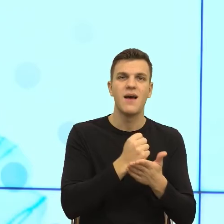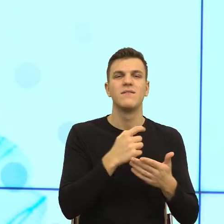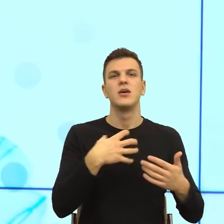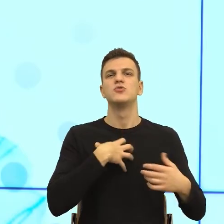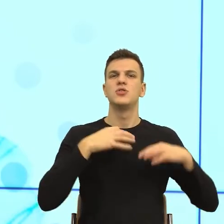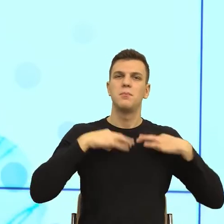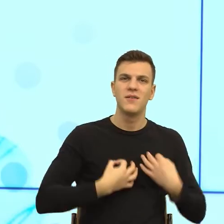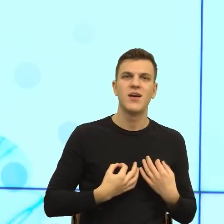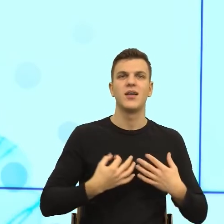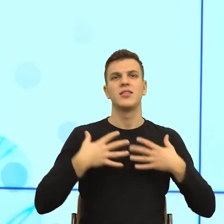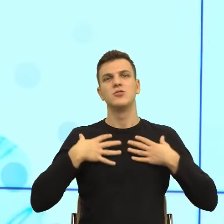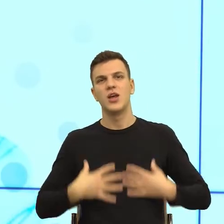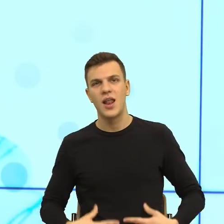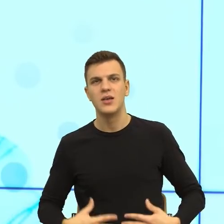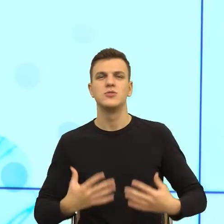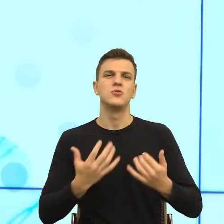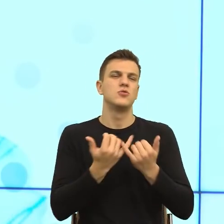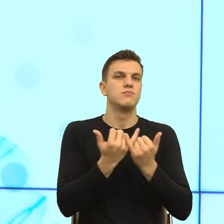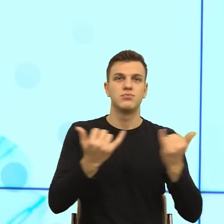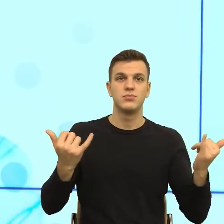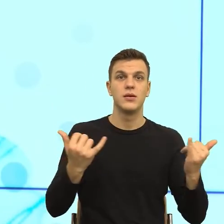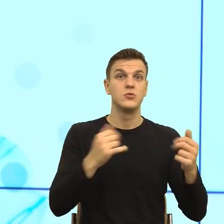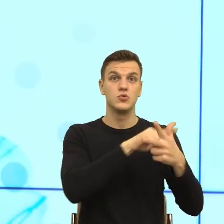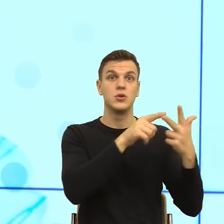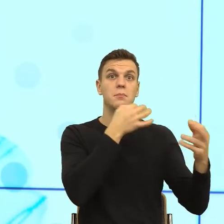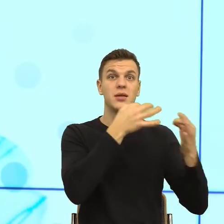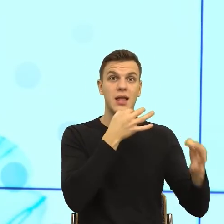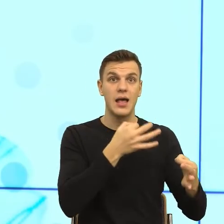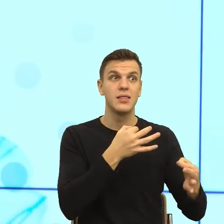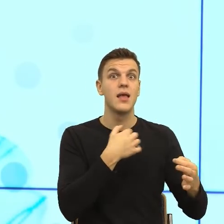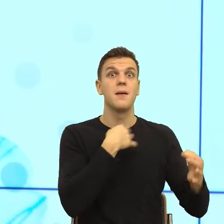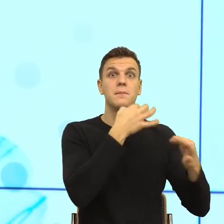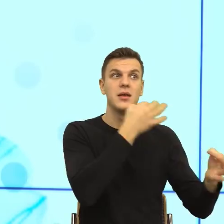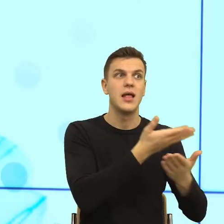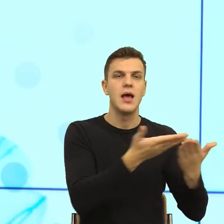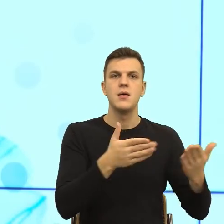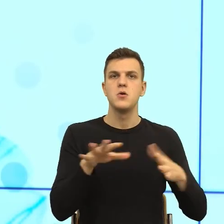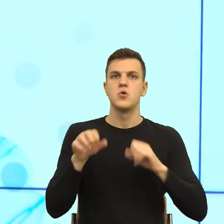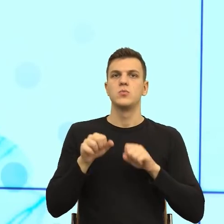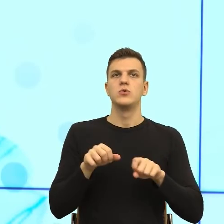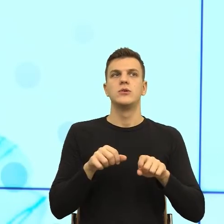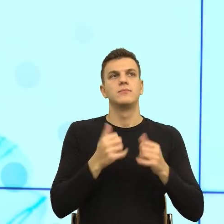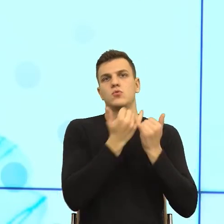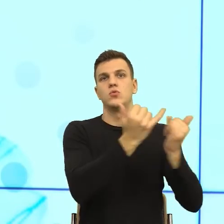preferencji seksualnych itd. i zauważono, że nasze ciało reaguje identycznie, nasze ciało albo się zamraża, albo czuje złość.